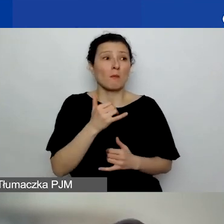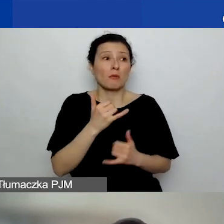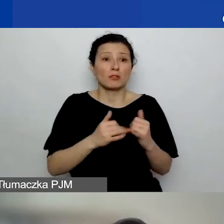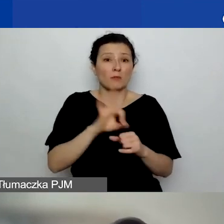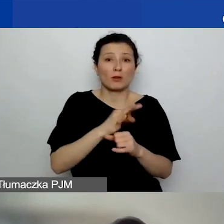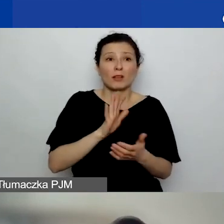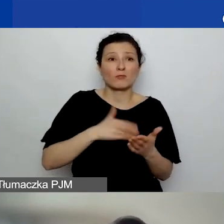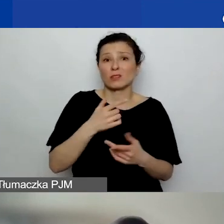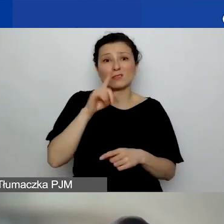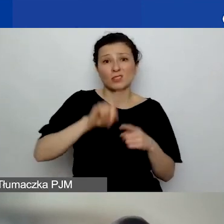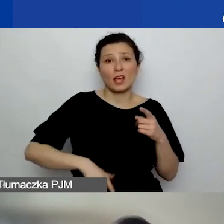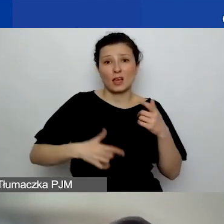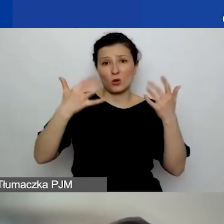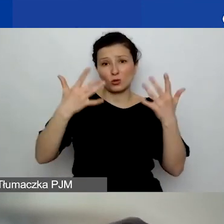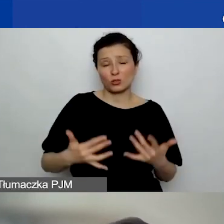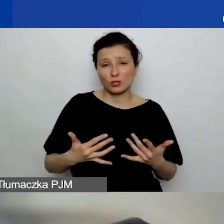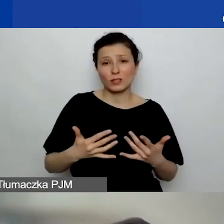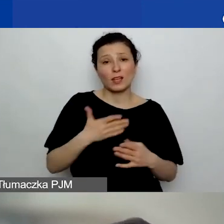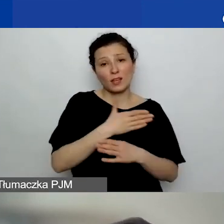i toczy się cały czas postępowanie,